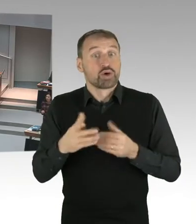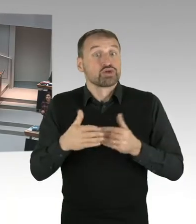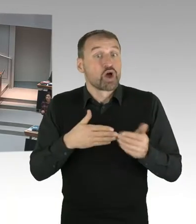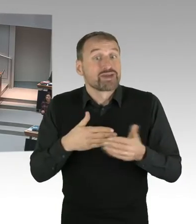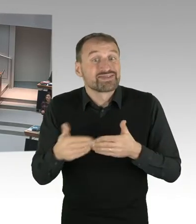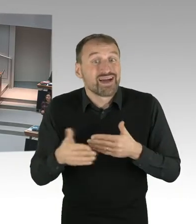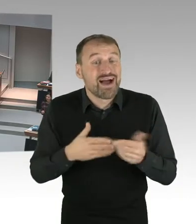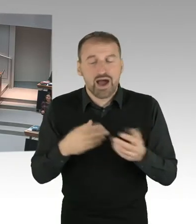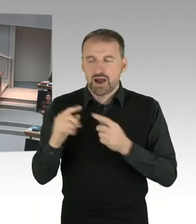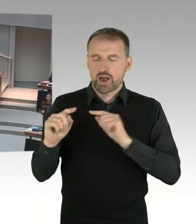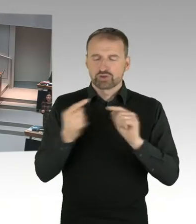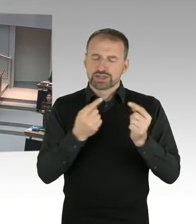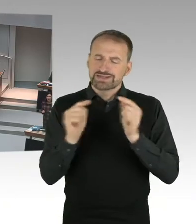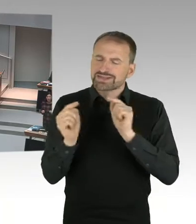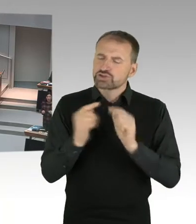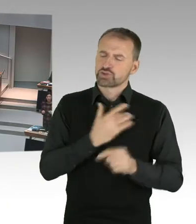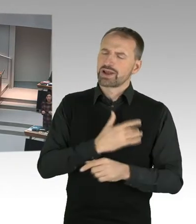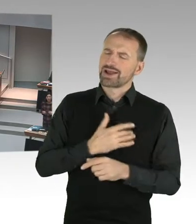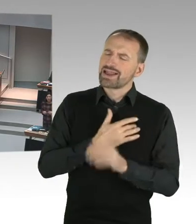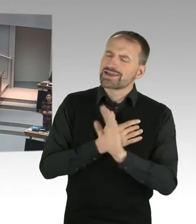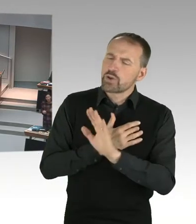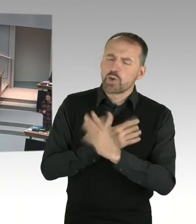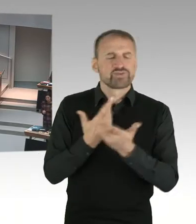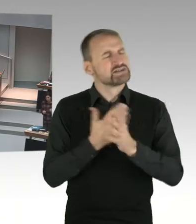Wie ist das denn in einer Grundschule, wenn ich (Zwischenrufe)